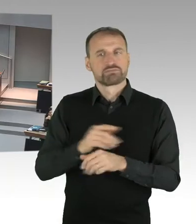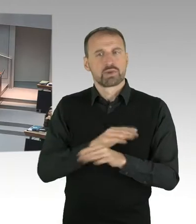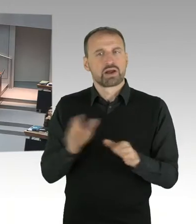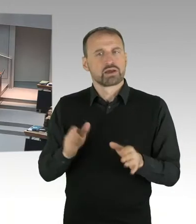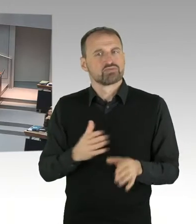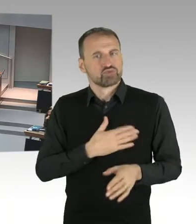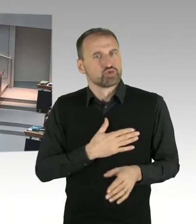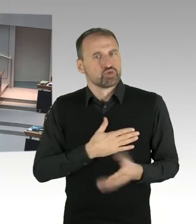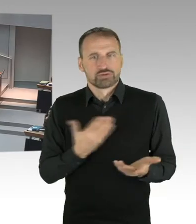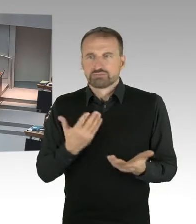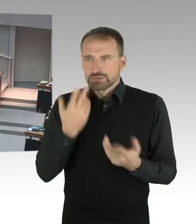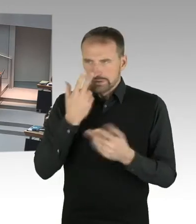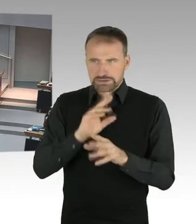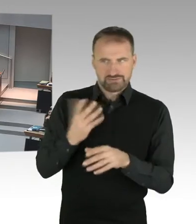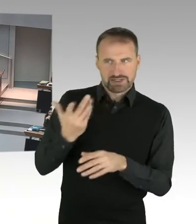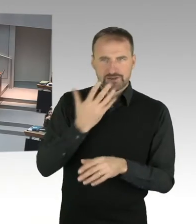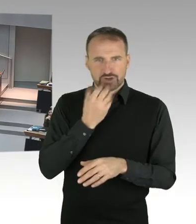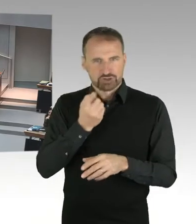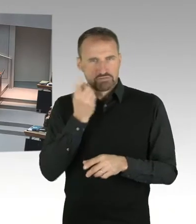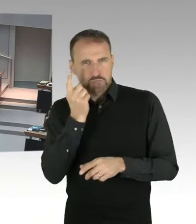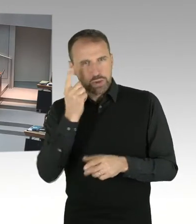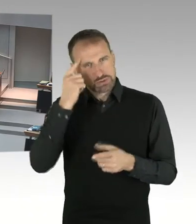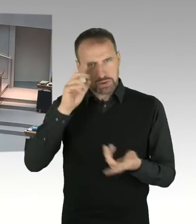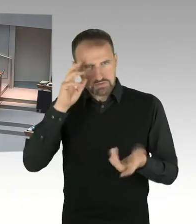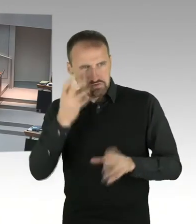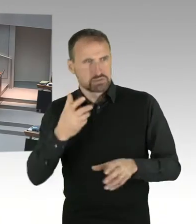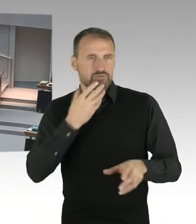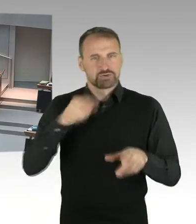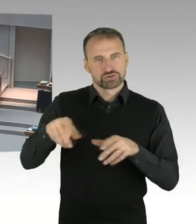von der CDU Fraktion jetzt. Und Frau Kollegin Seibeld hat das Wort, bitteschön.